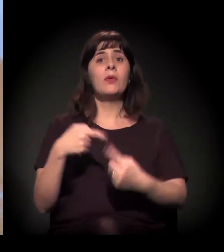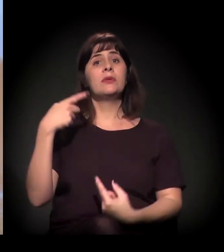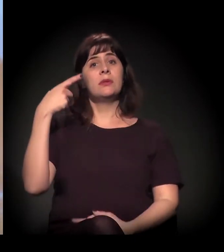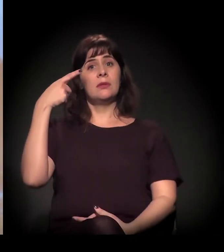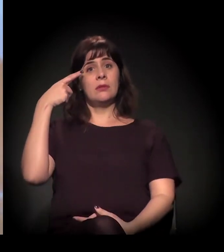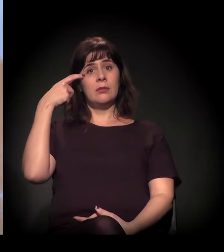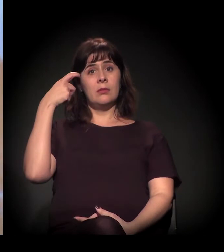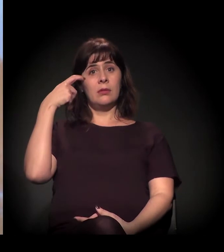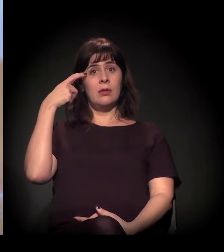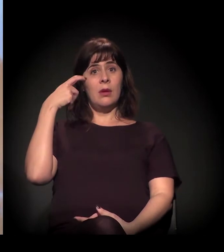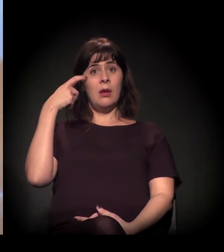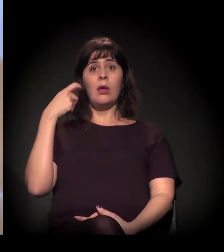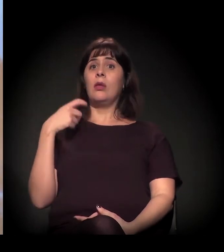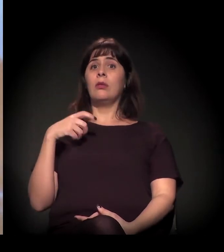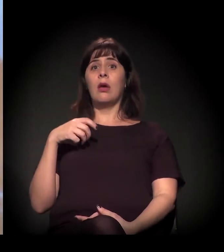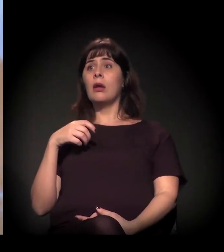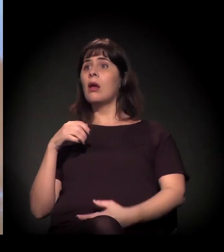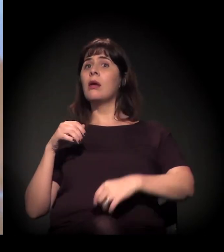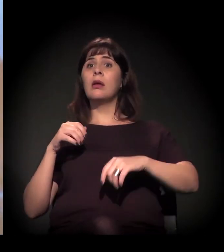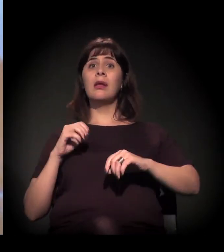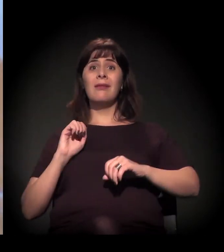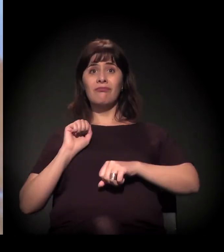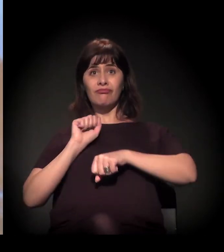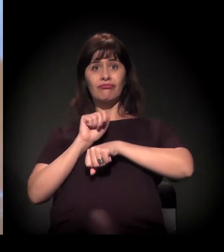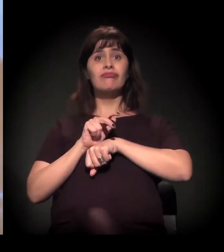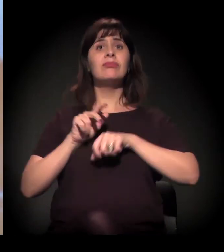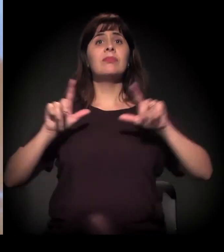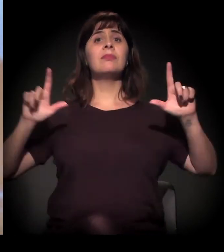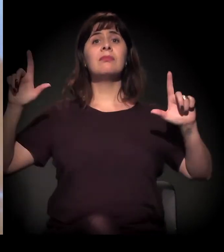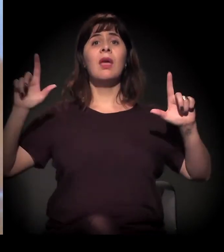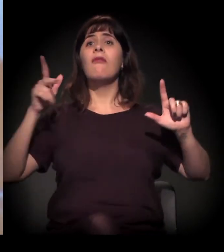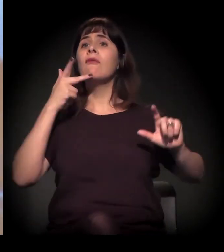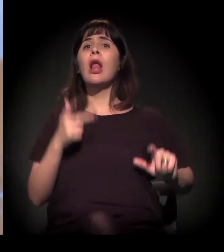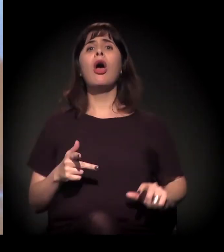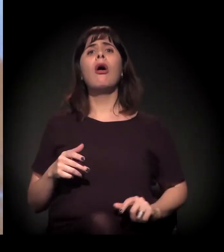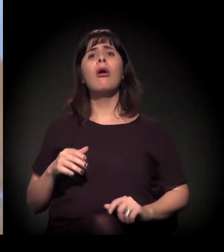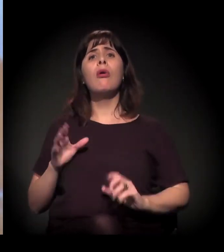que A Craco Resiste distribui craque na Cracolândia. Ele disse isso sobre A Craco Resiste? Eu não sabia...